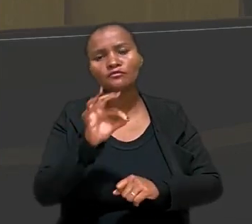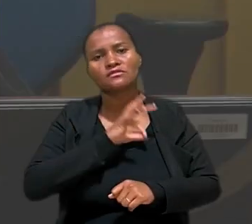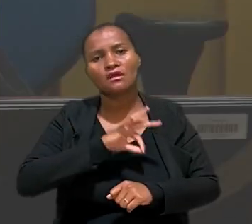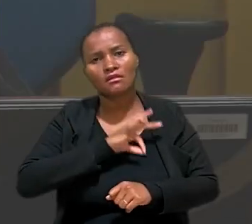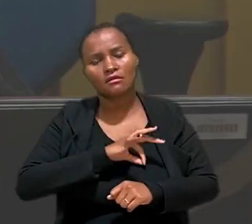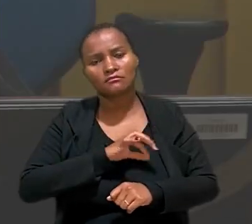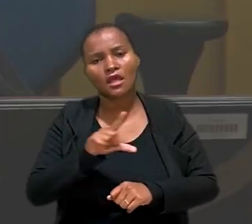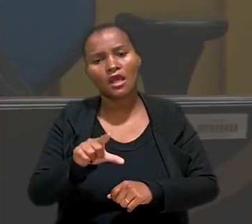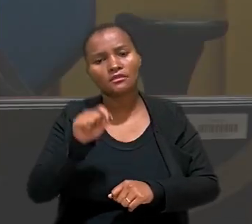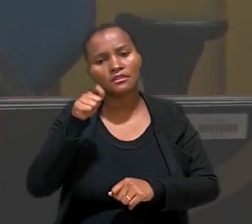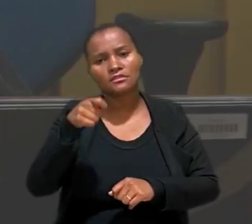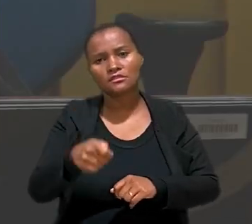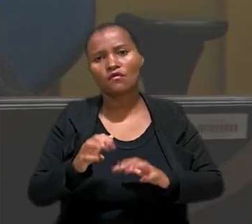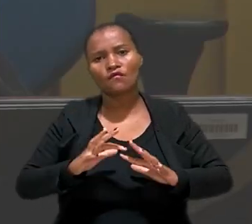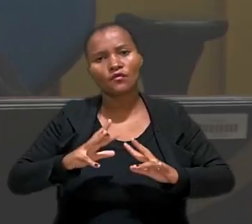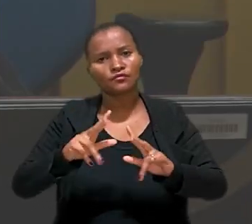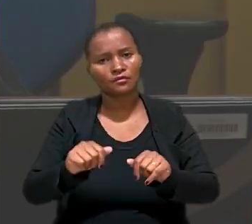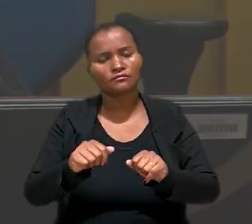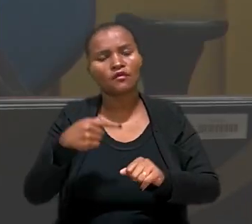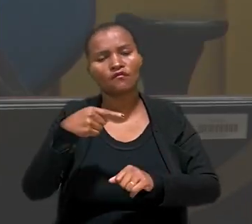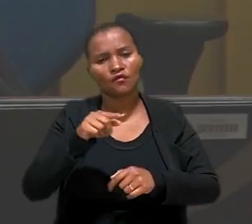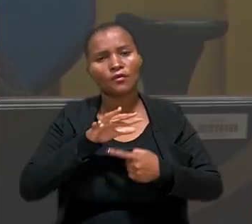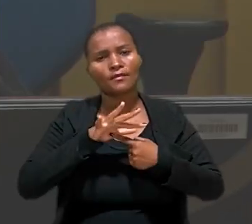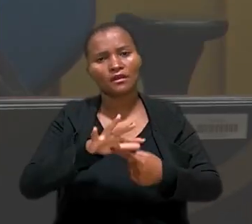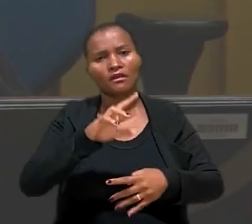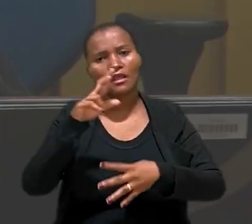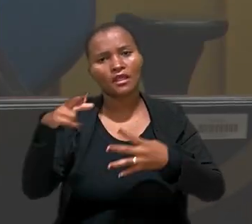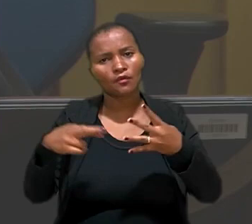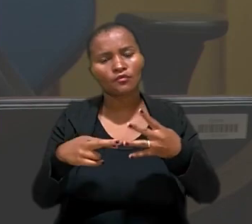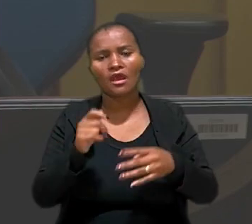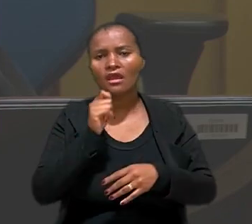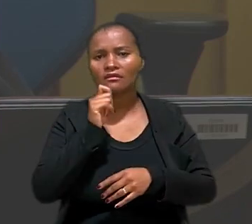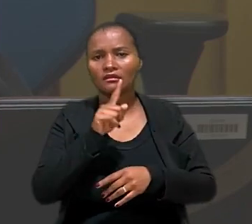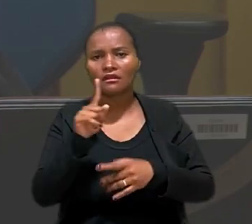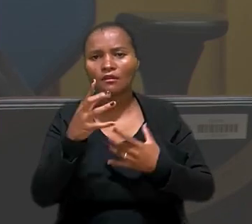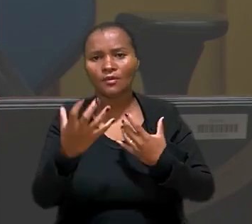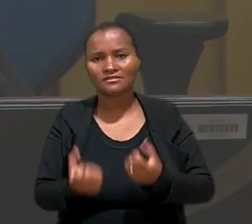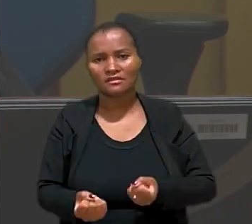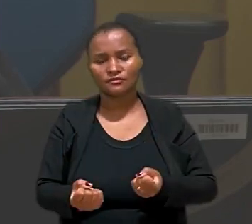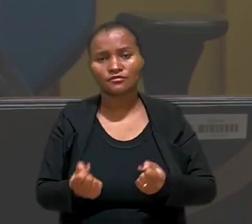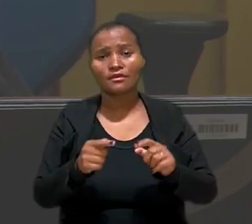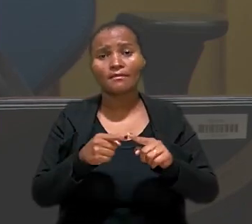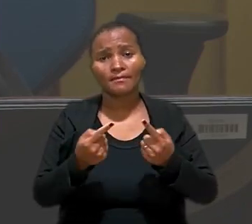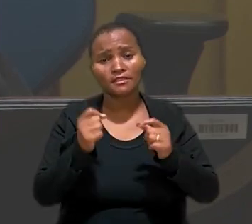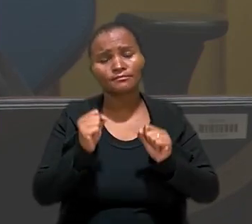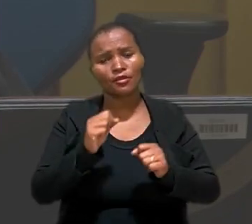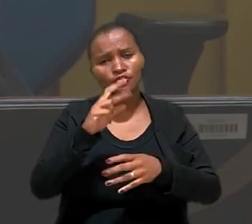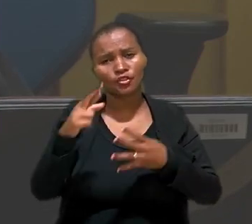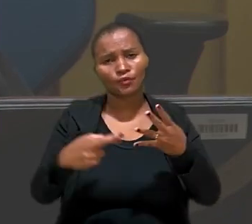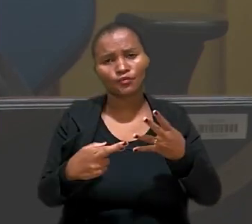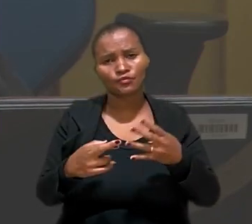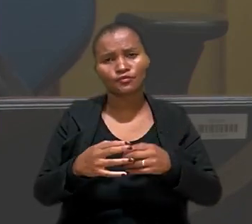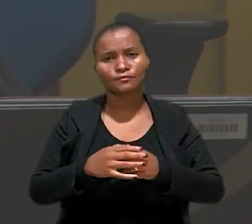A decisão foi unânime. Foram apresentados embargos que não foram aceitos, mas ainda cabe recurso.